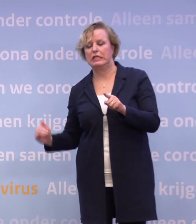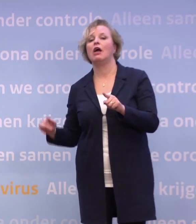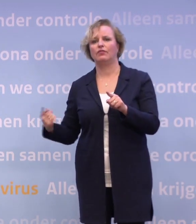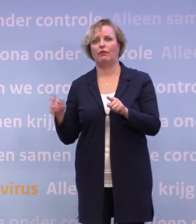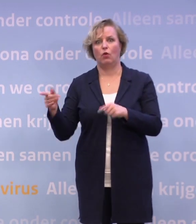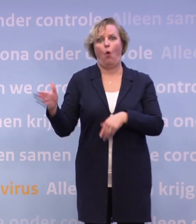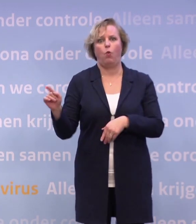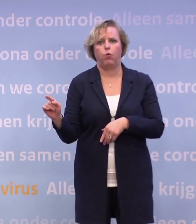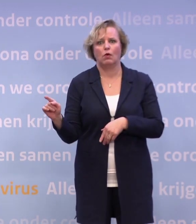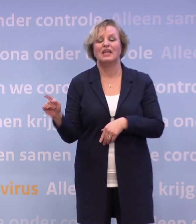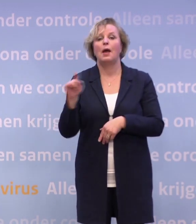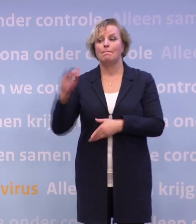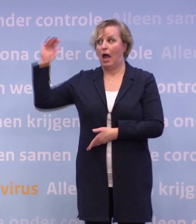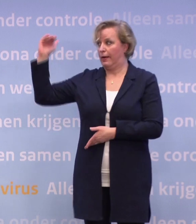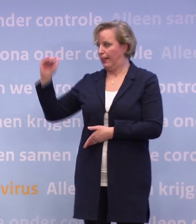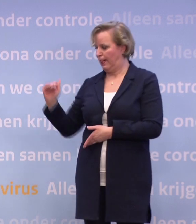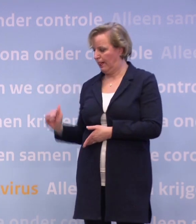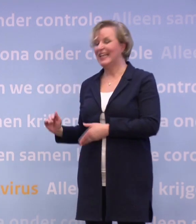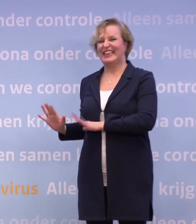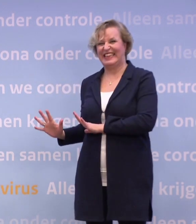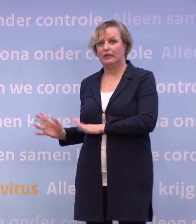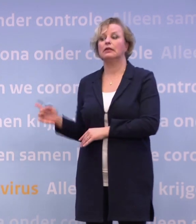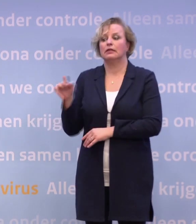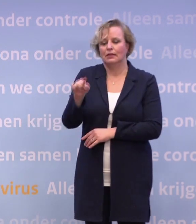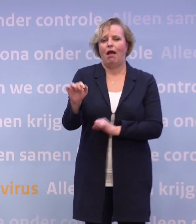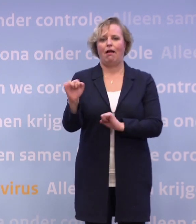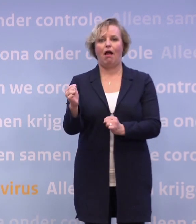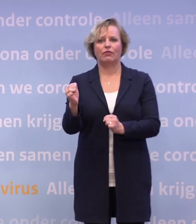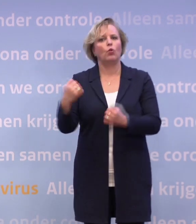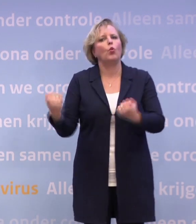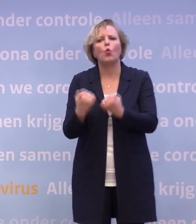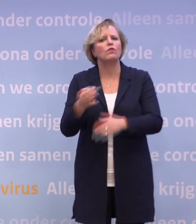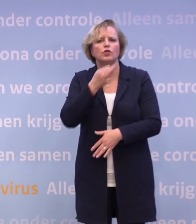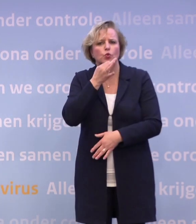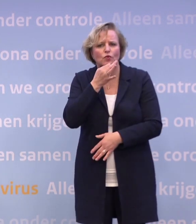Die weten al, als we zo rond de tien zitten, dan kan er waarschijnlijk weer iets. Daar hoef je niet nog voor te gaan oefenen.